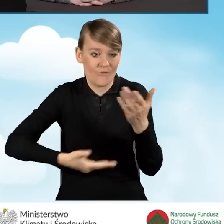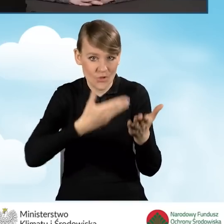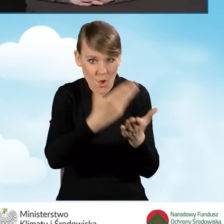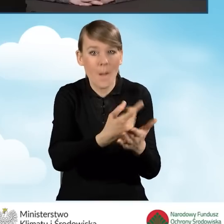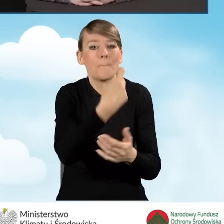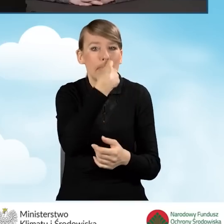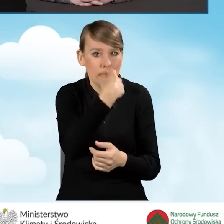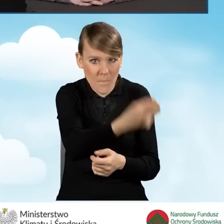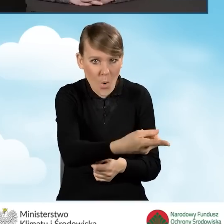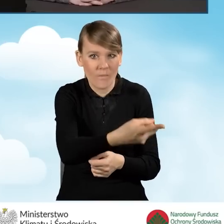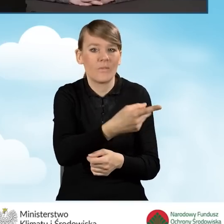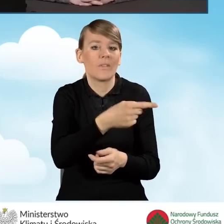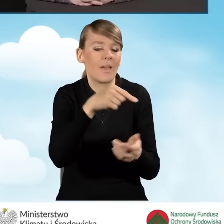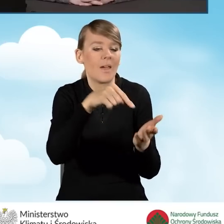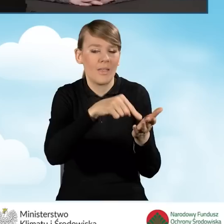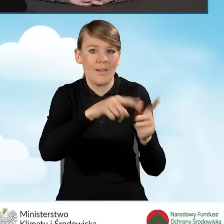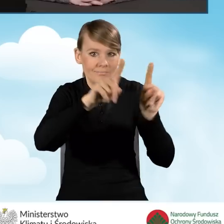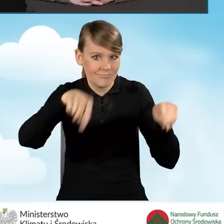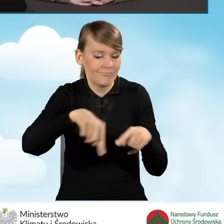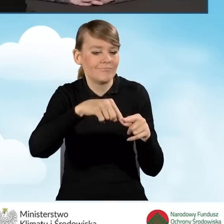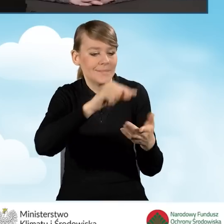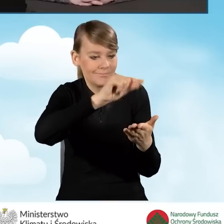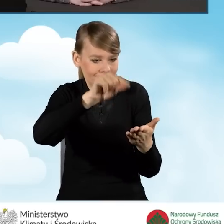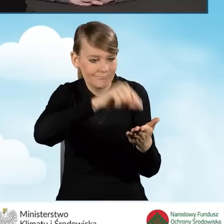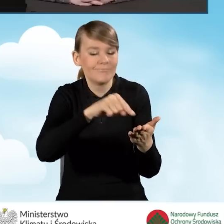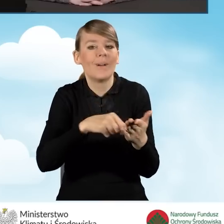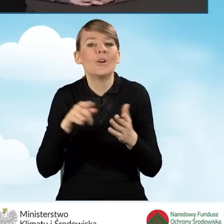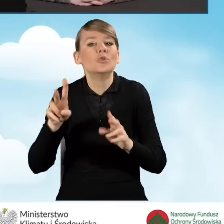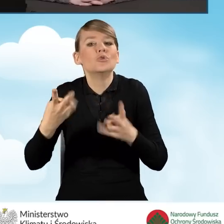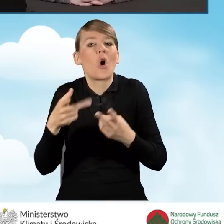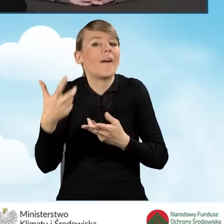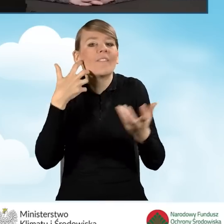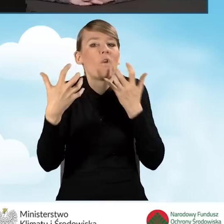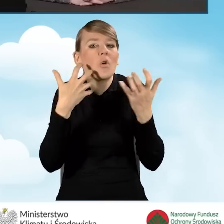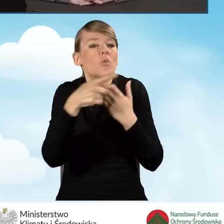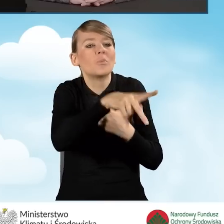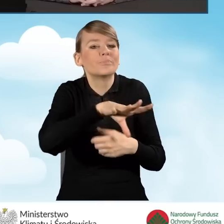i zaznaczy odpowiednie pole, że takie informacje pozyskał z gminy.